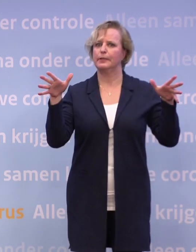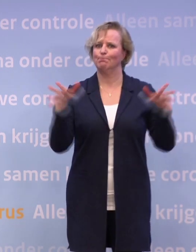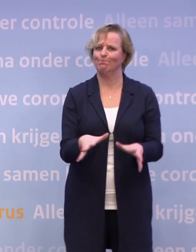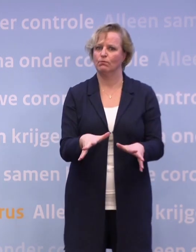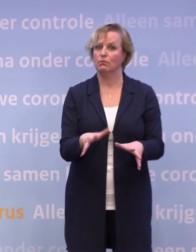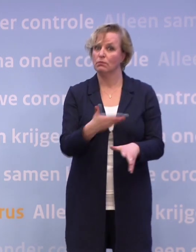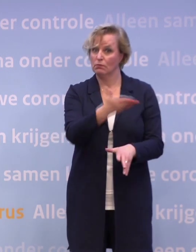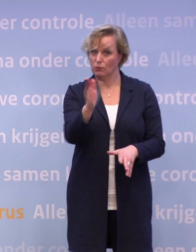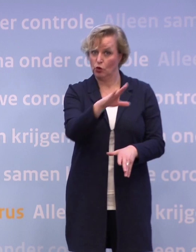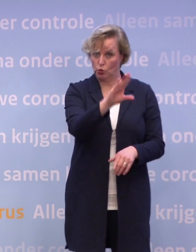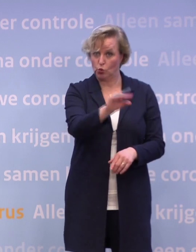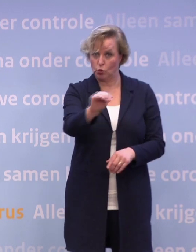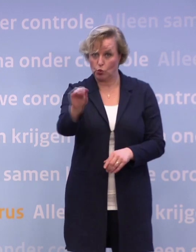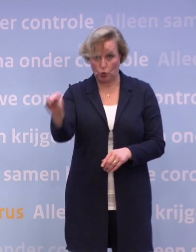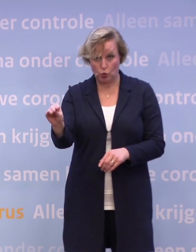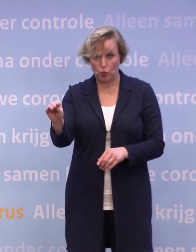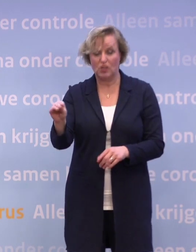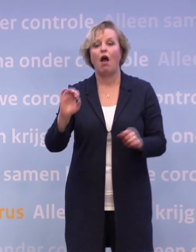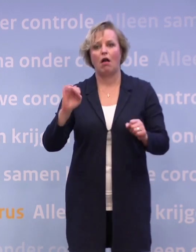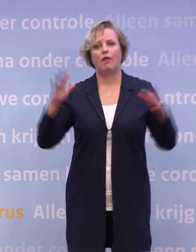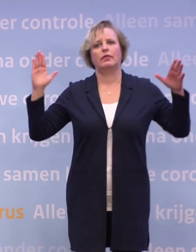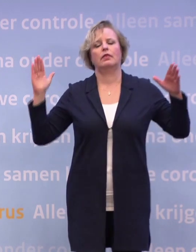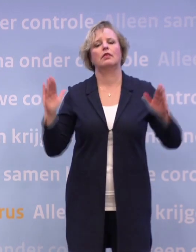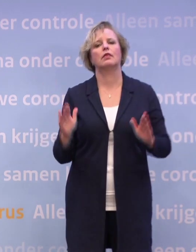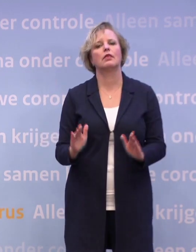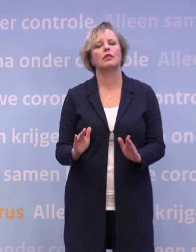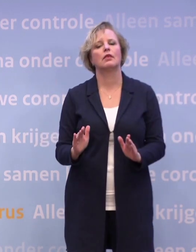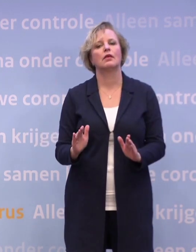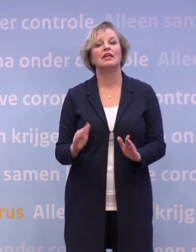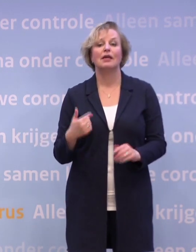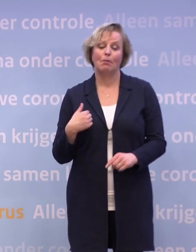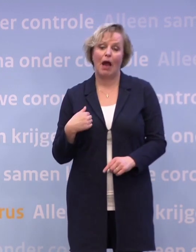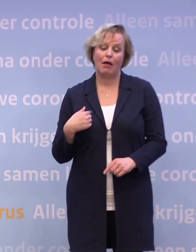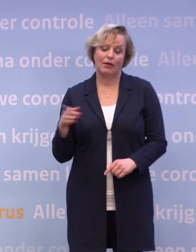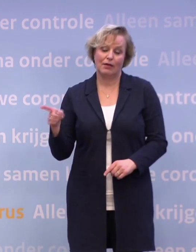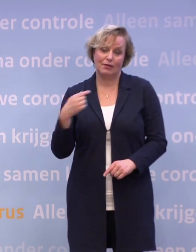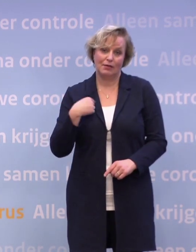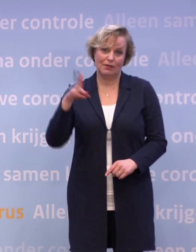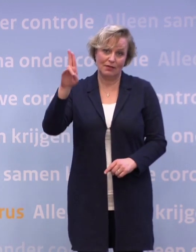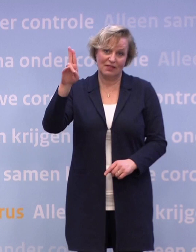...als we dat met z'n allen doen, dan kunnen we de trend ombuigen. Maar ik vind ook dat ik hier moet schetsen dat als die trend niet ombuigt...